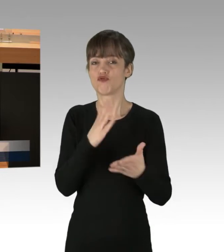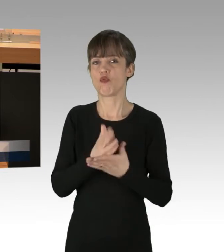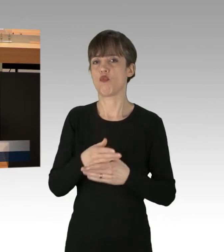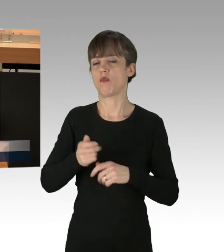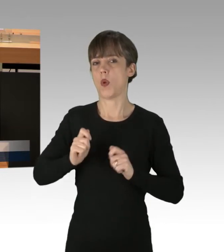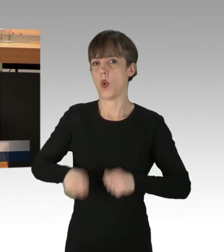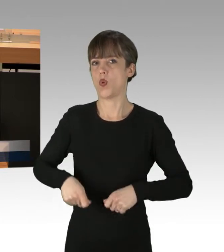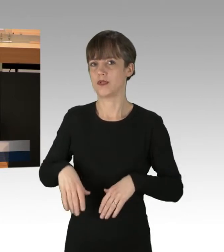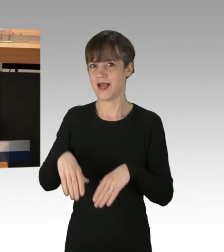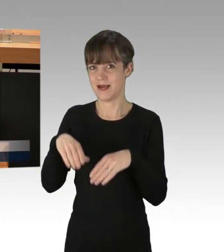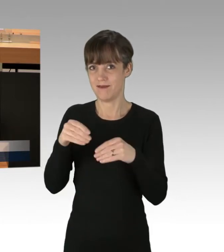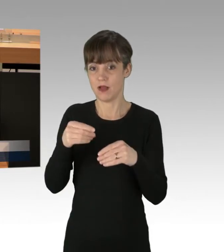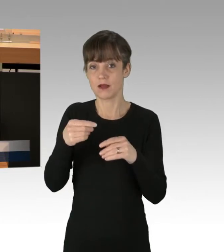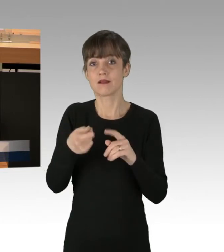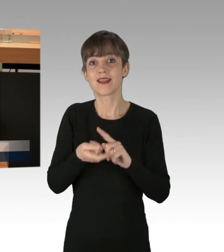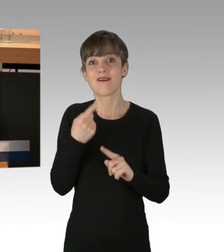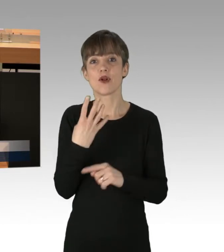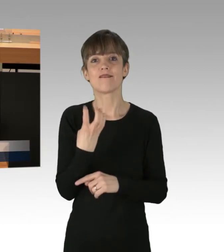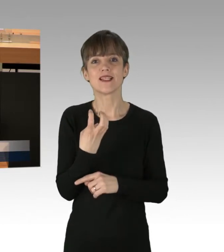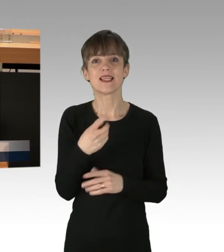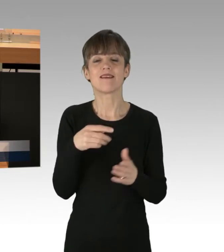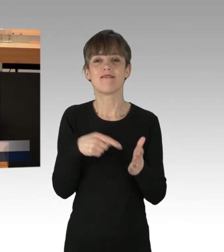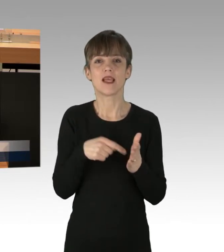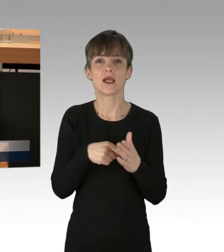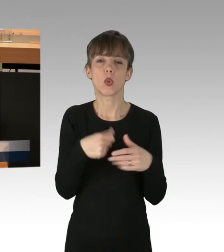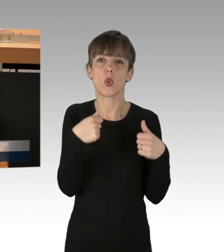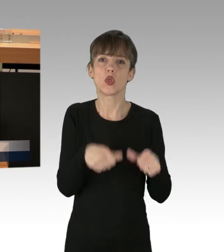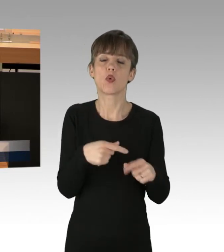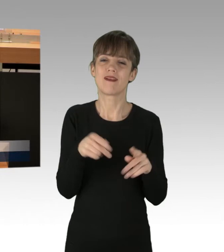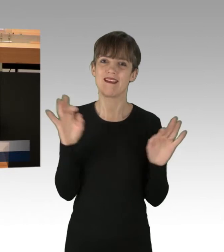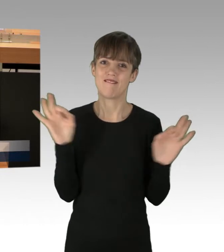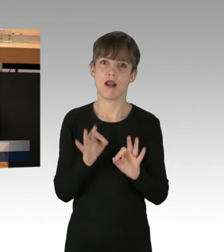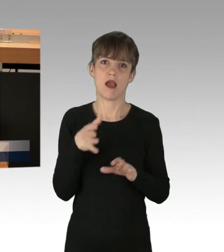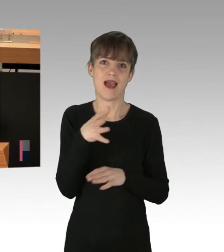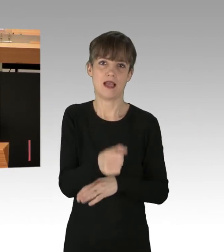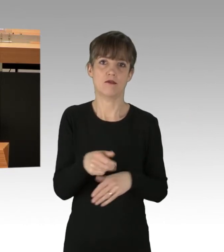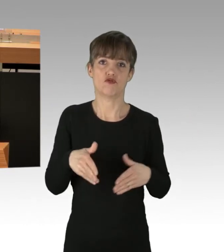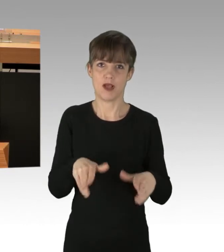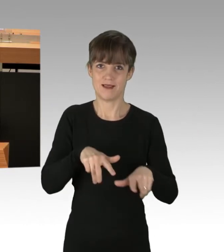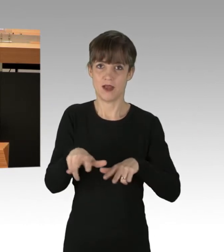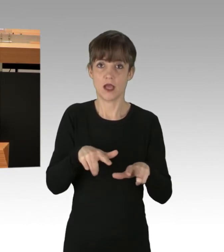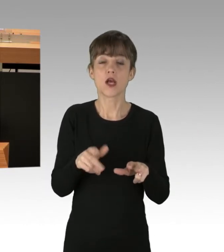darunter 40 wegen Nötigung und gefährlichen Eingriffs in den Straßenverkehr. Zumindest ist das der Stand von vorgestern.